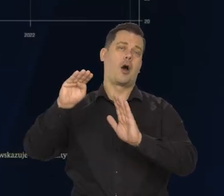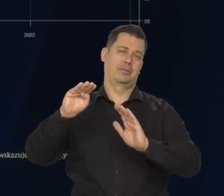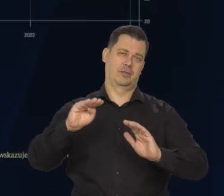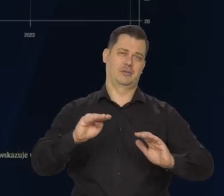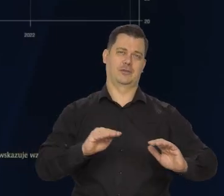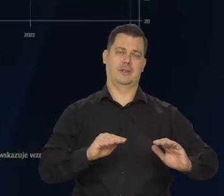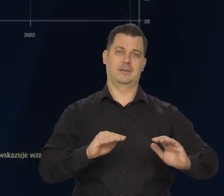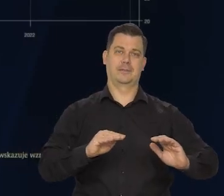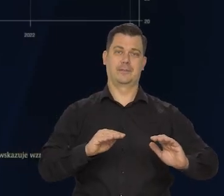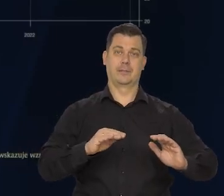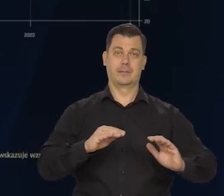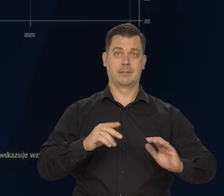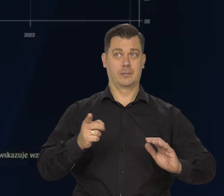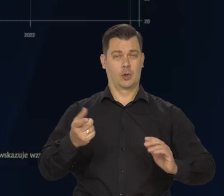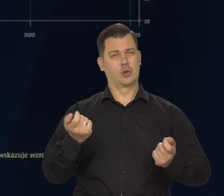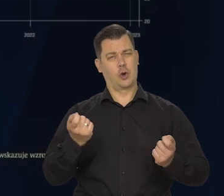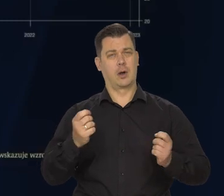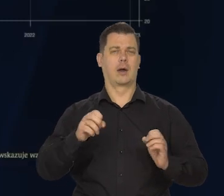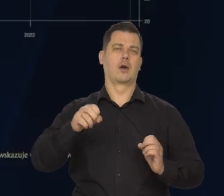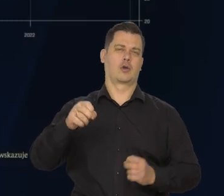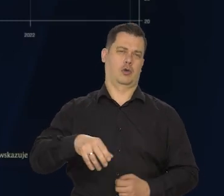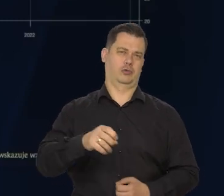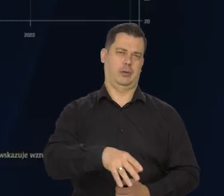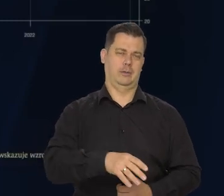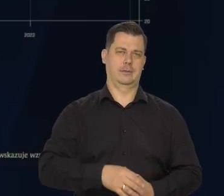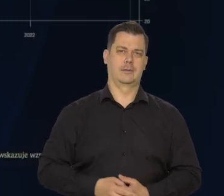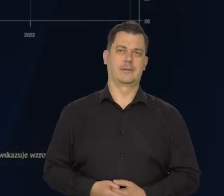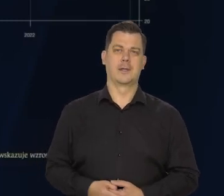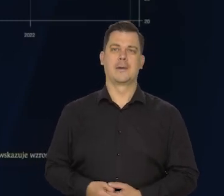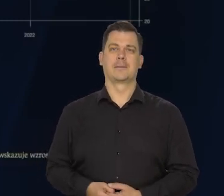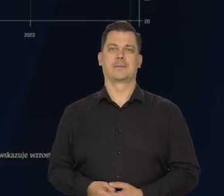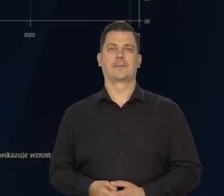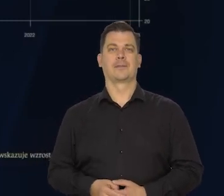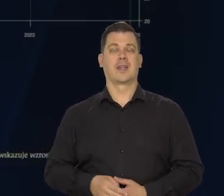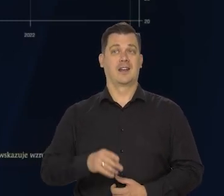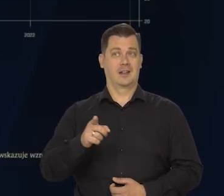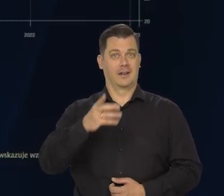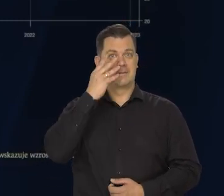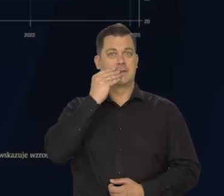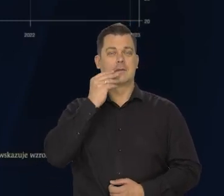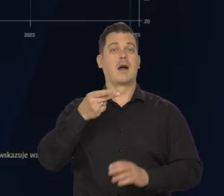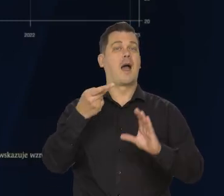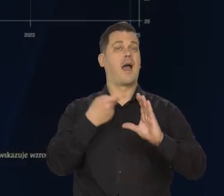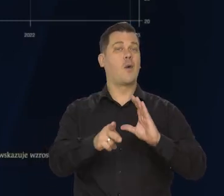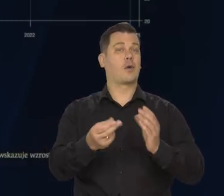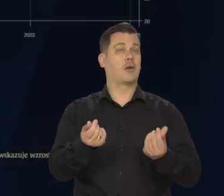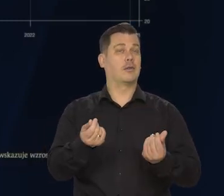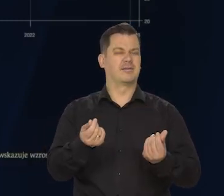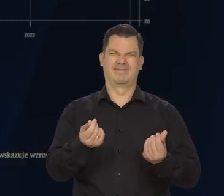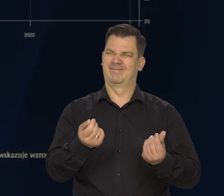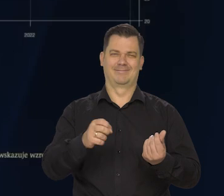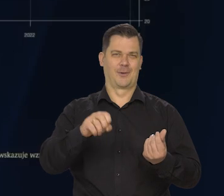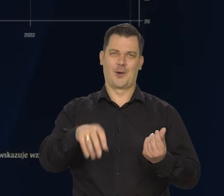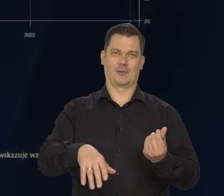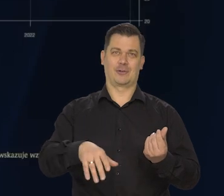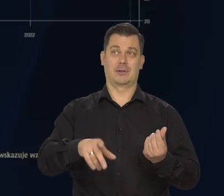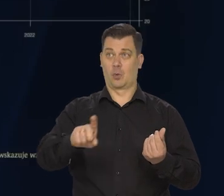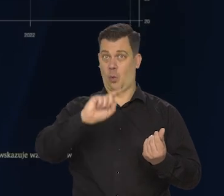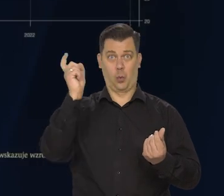Jeśli to może być trochę gorzej. W szczególności w strefie euro, czyli naszego głównego partnera -